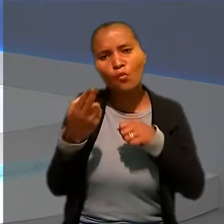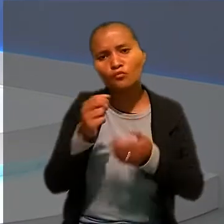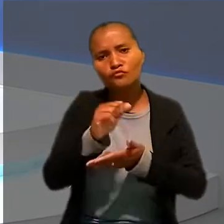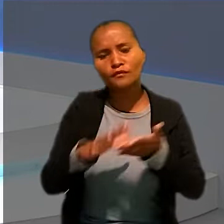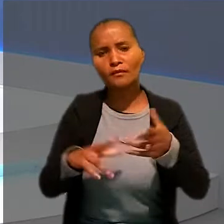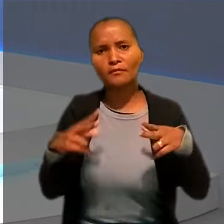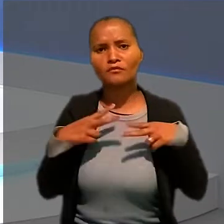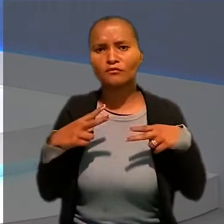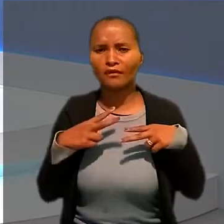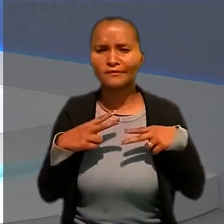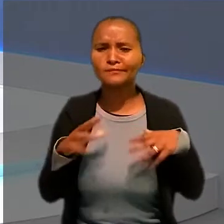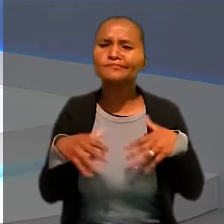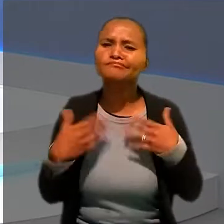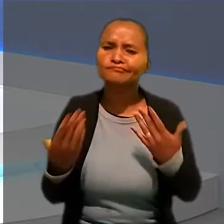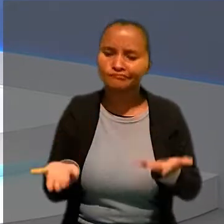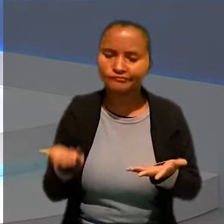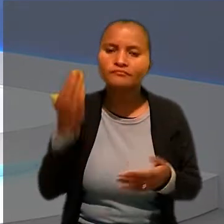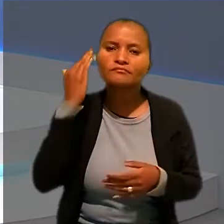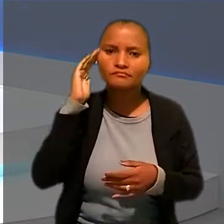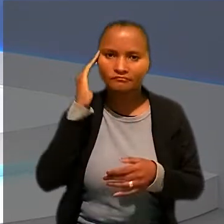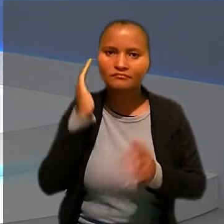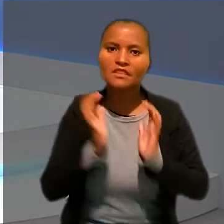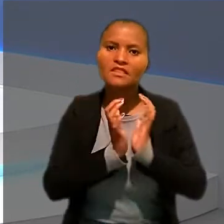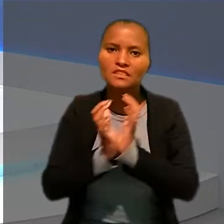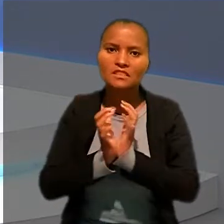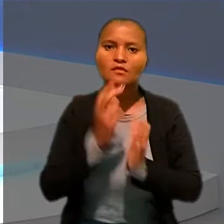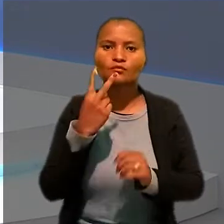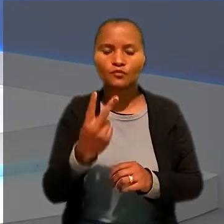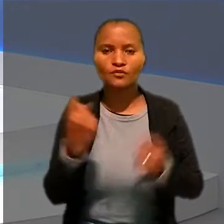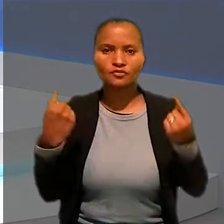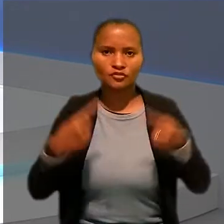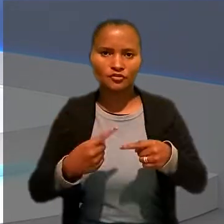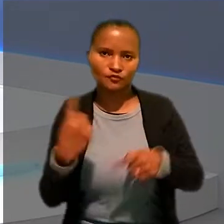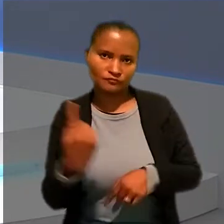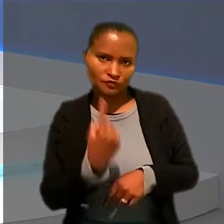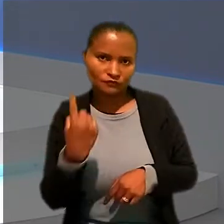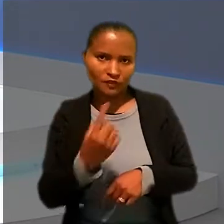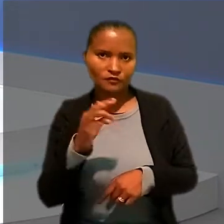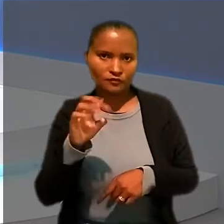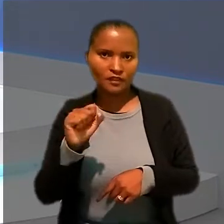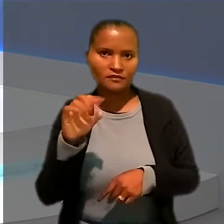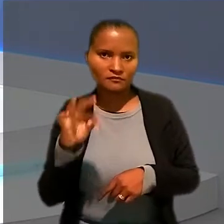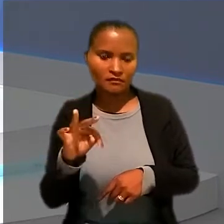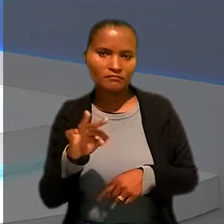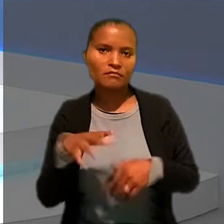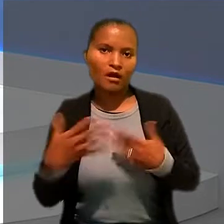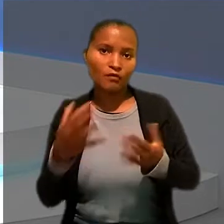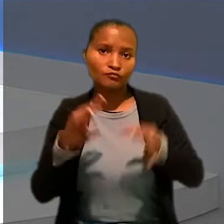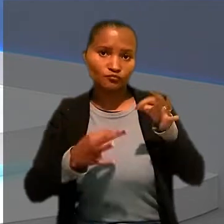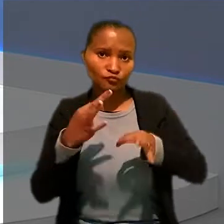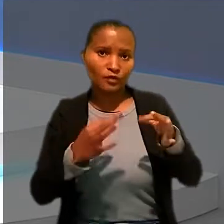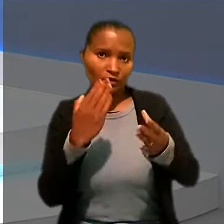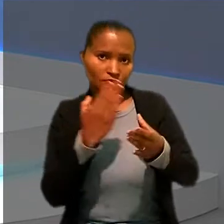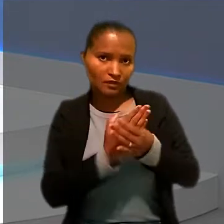Pois é, esse foi o entendimento da Seção 2 de Dissídios Individuais do TST ao julgar o caso de um chefe de cozinha.